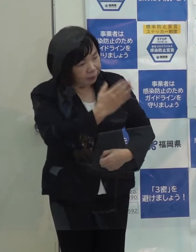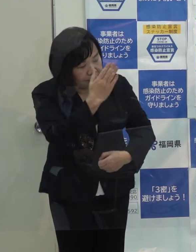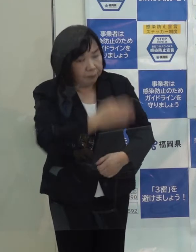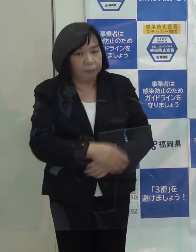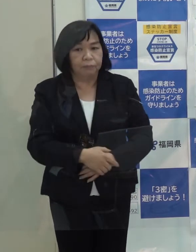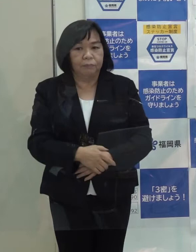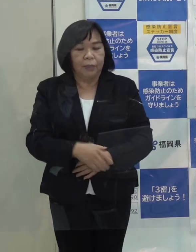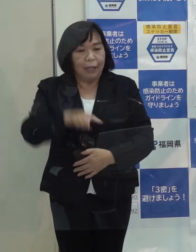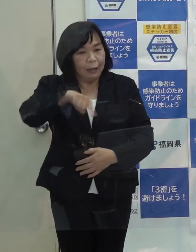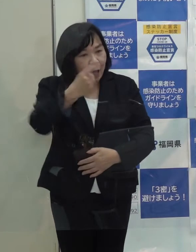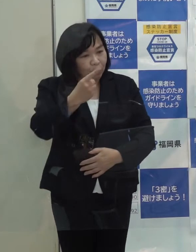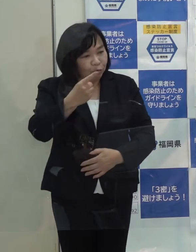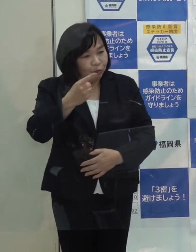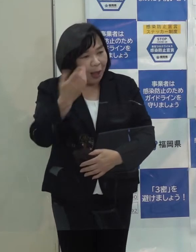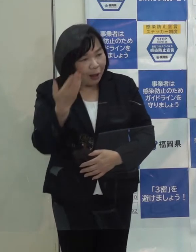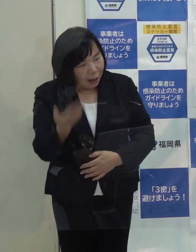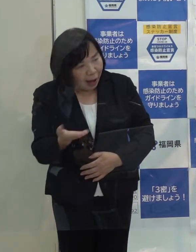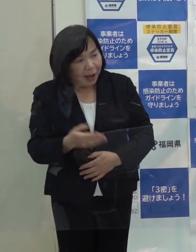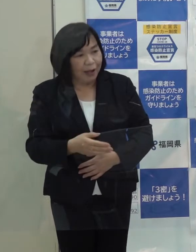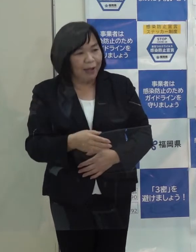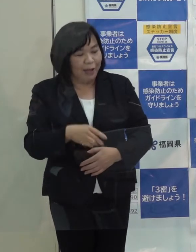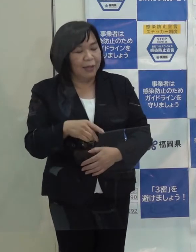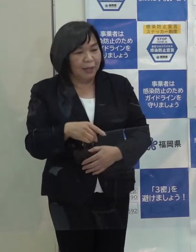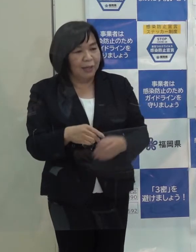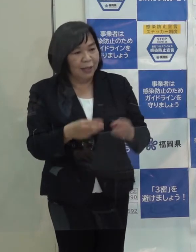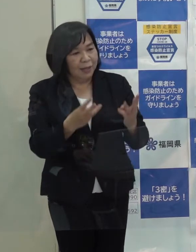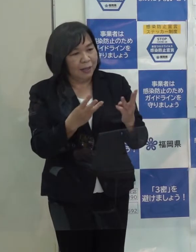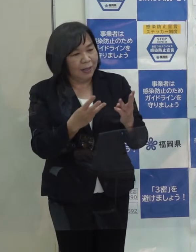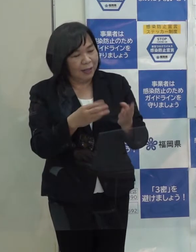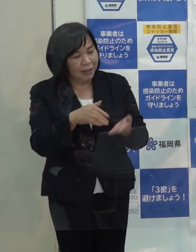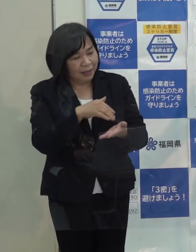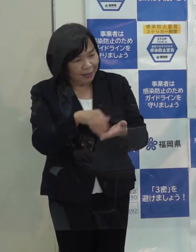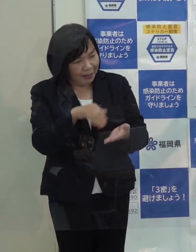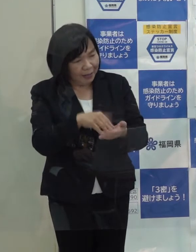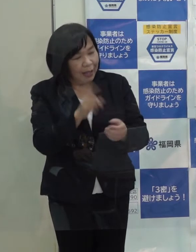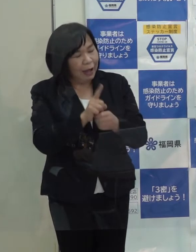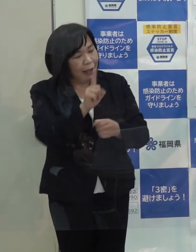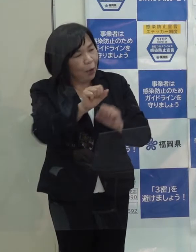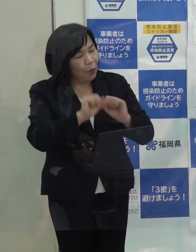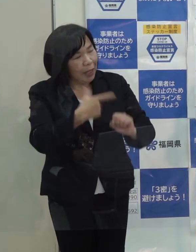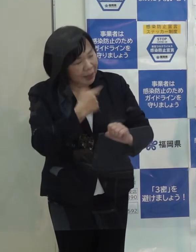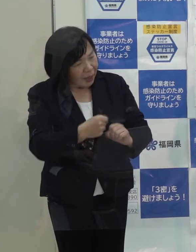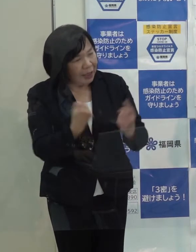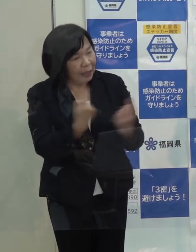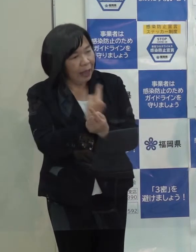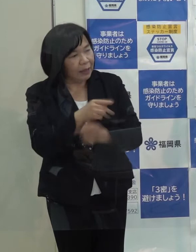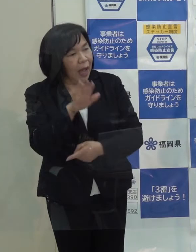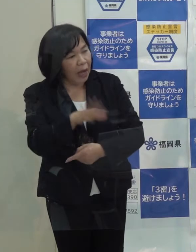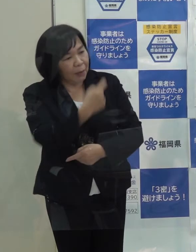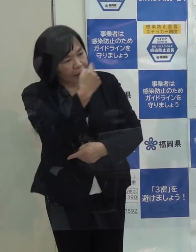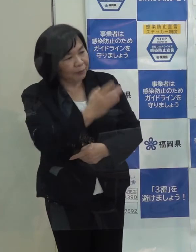１００点満点で採点していただいて 来年はこうしたいというような改善点があれば教えていただけたらと思います